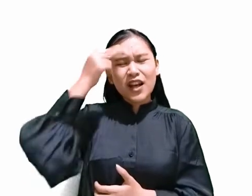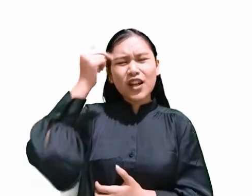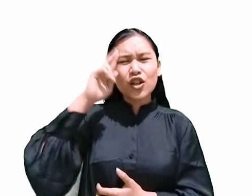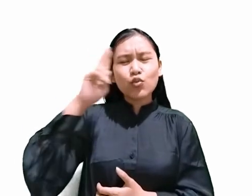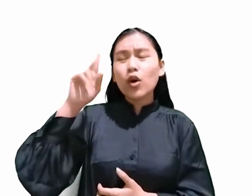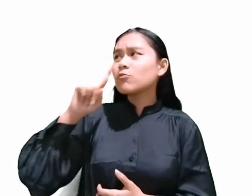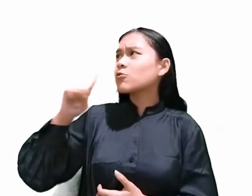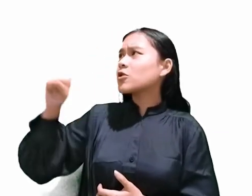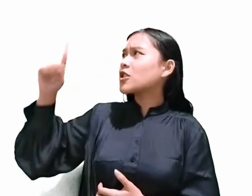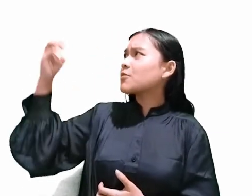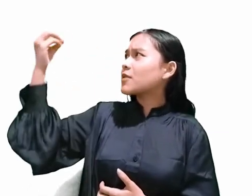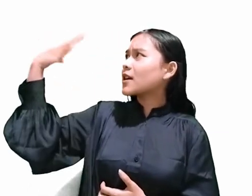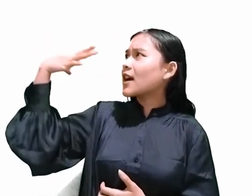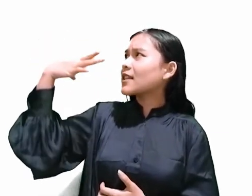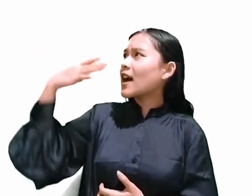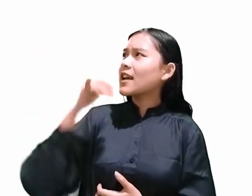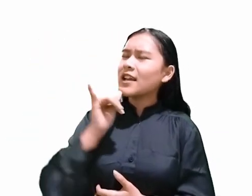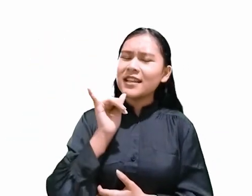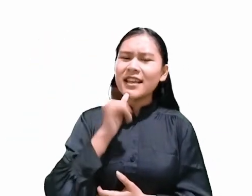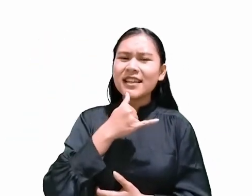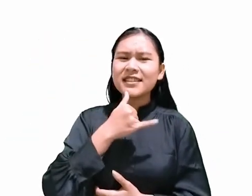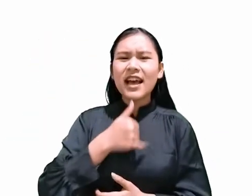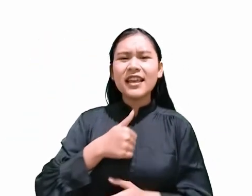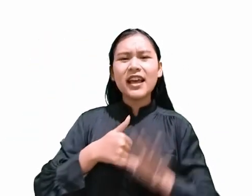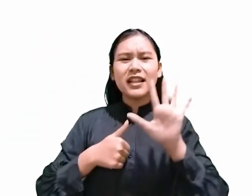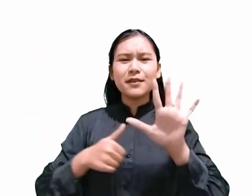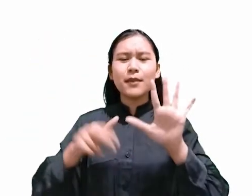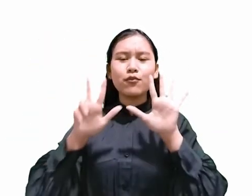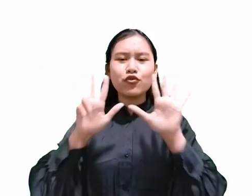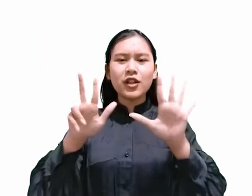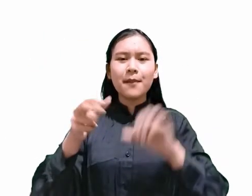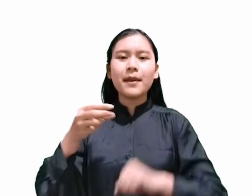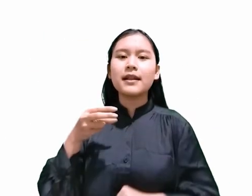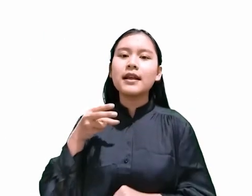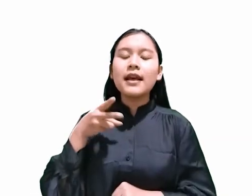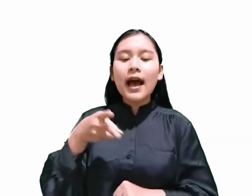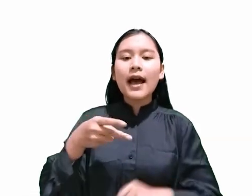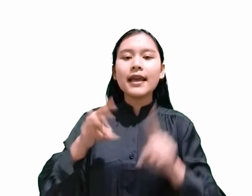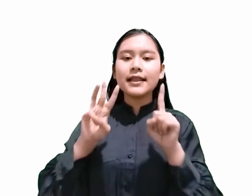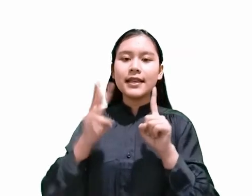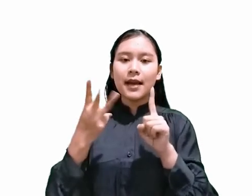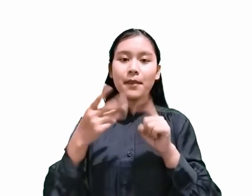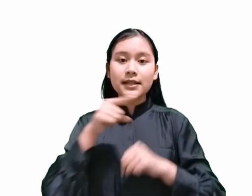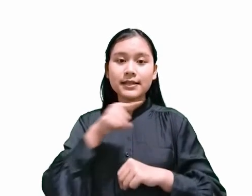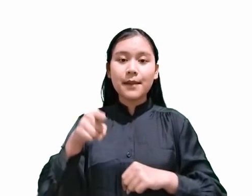Didalam Yesaya 58 ayat yang ke 13 hingga yang ke 14